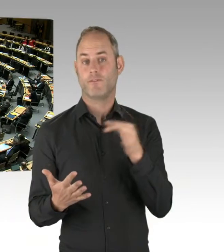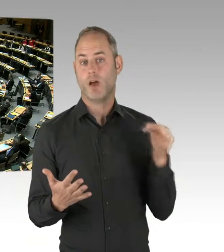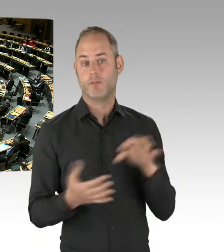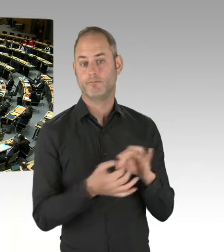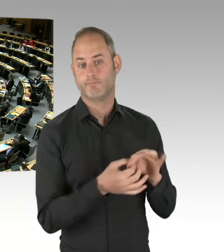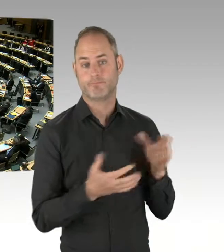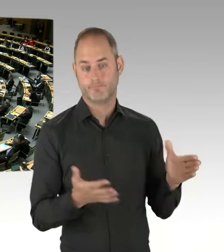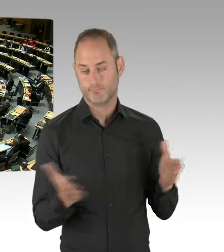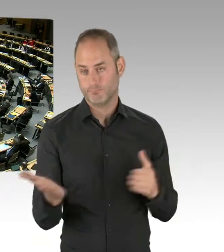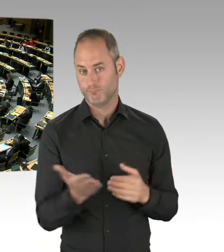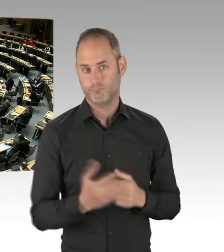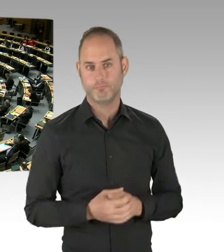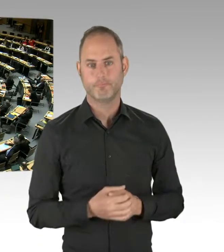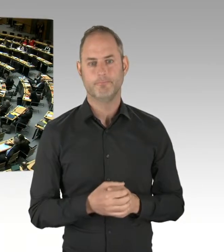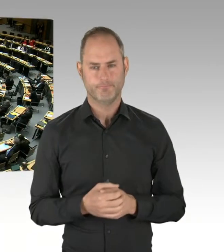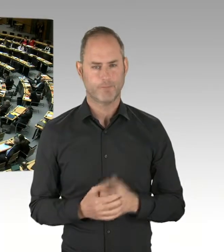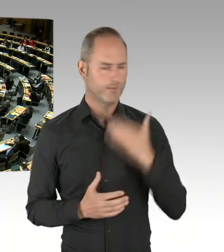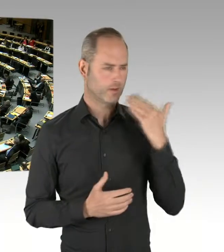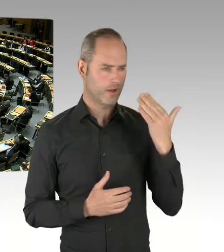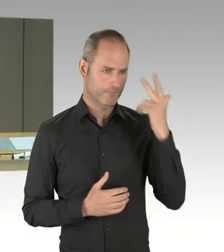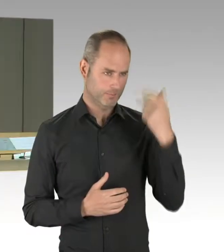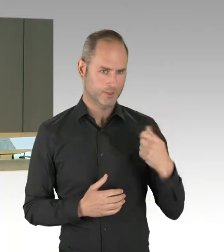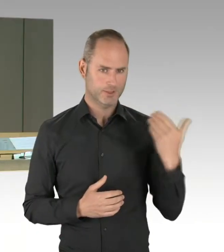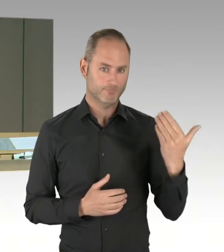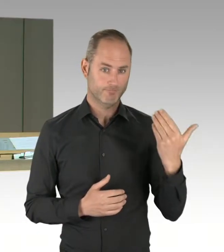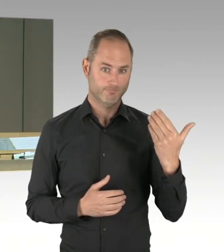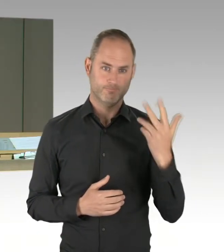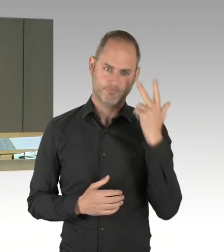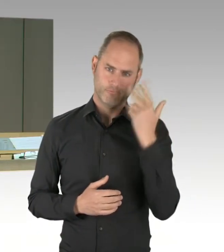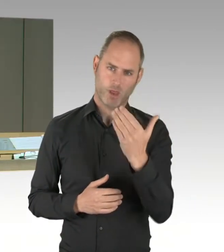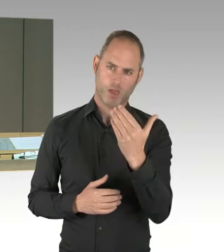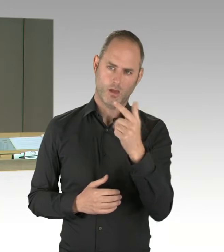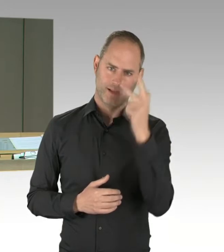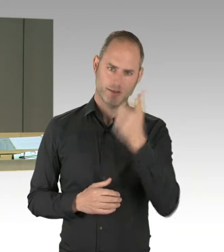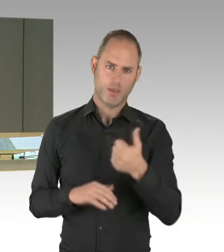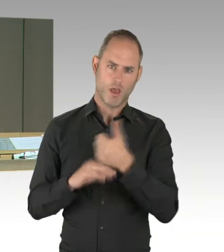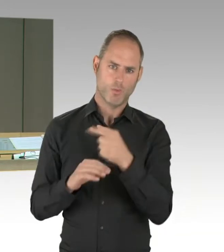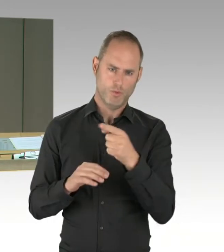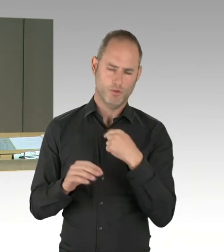wie Deradikalisierung erfolgreich laufen kann. Meine Frage: Da Ihre Aussage ja fußt